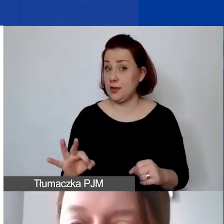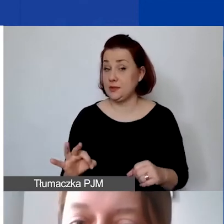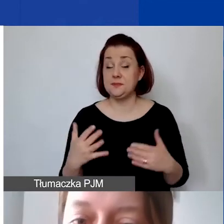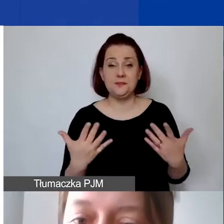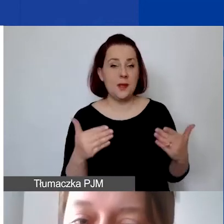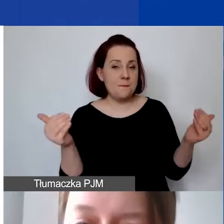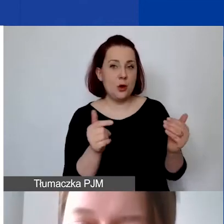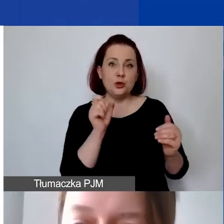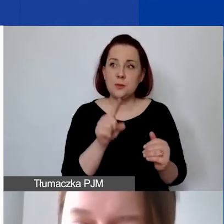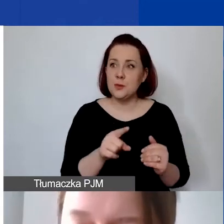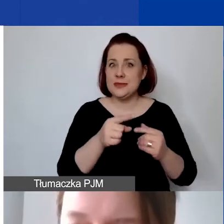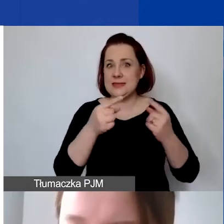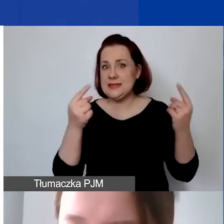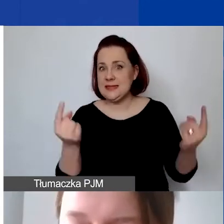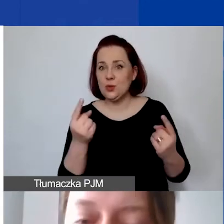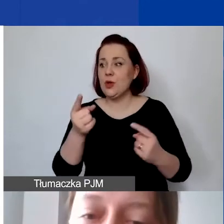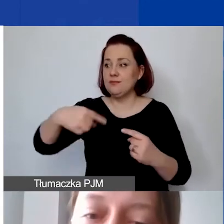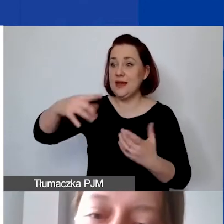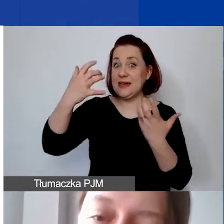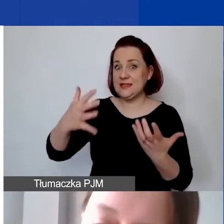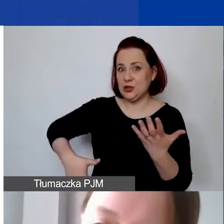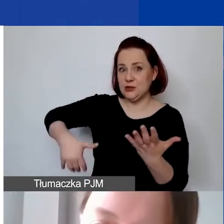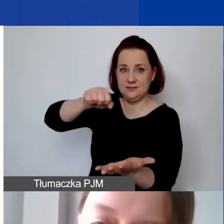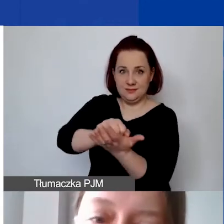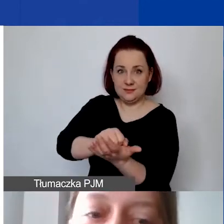że chcieliby państwo wnieść wkład własny. On może być niefinansowy,